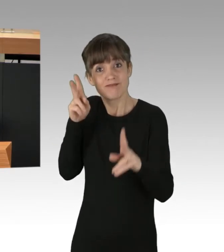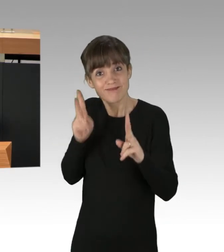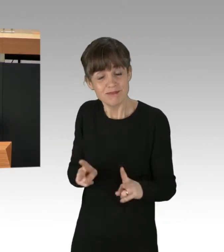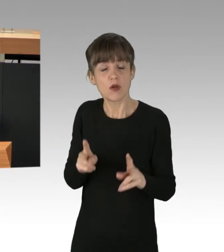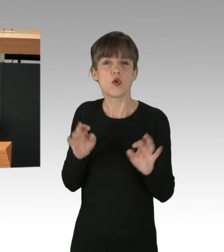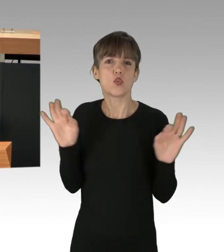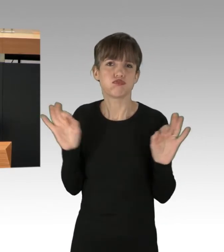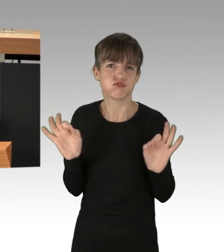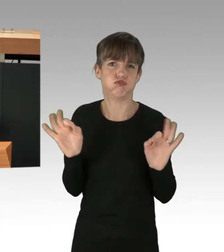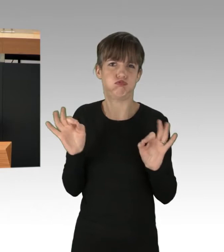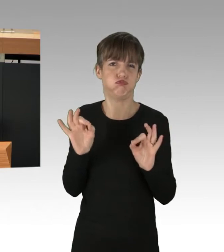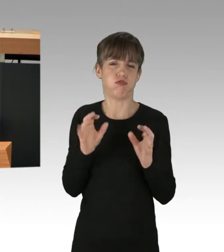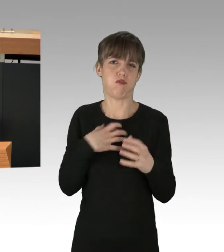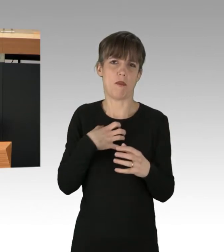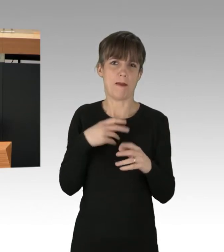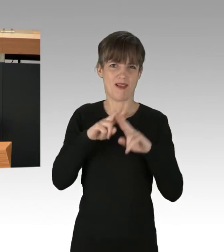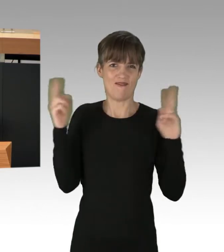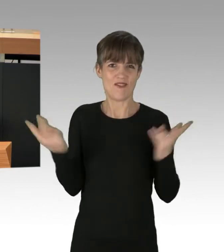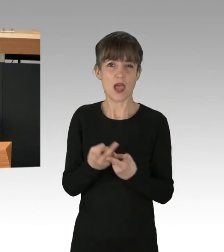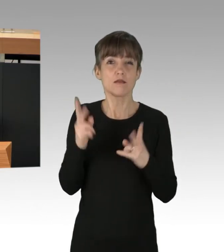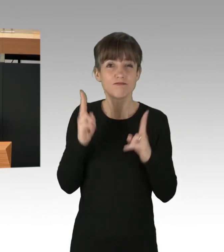wie Hungersnöte muss konsequent bekämpft wären.